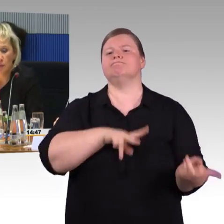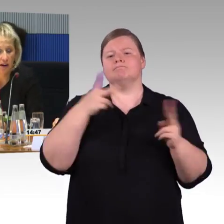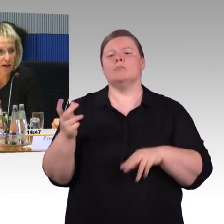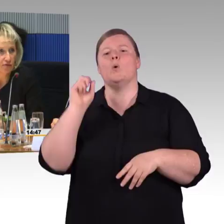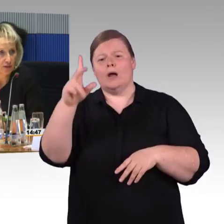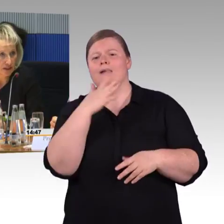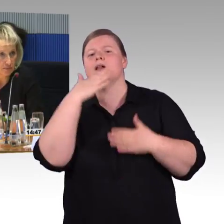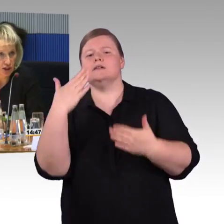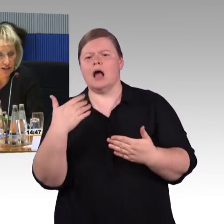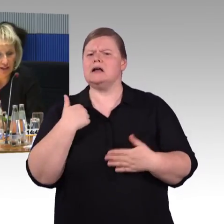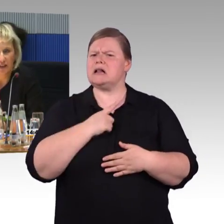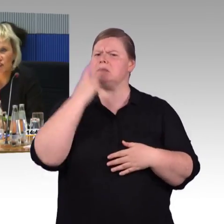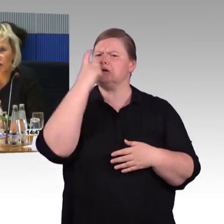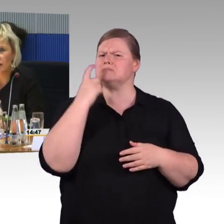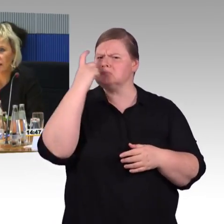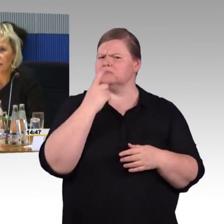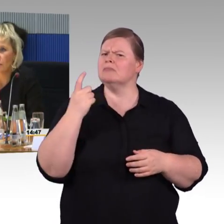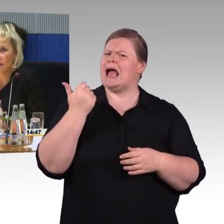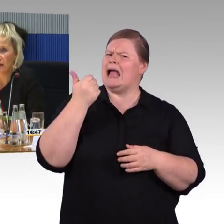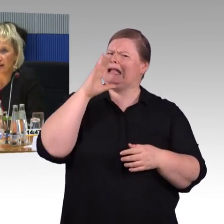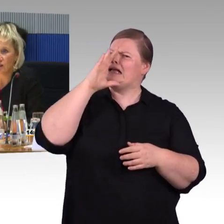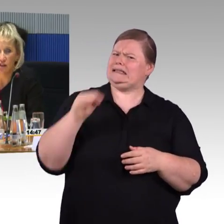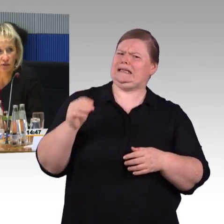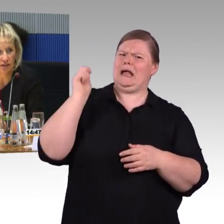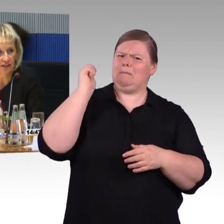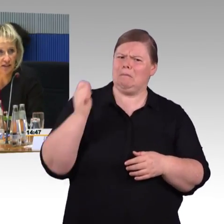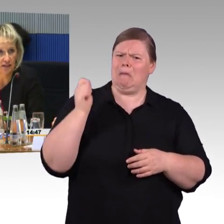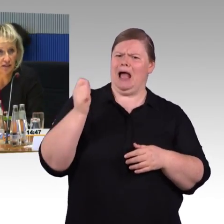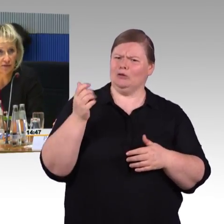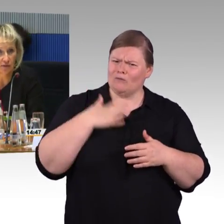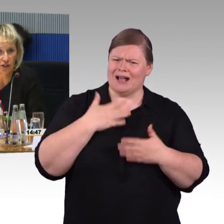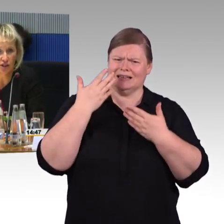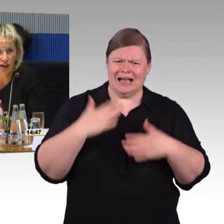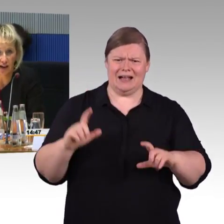Sie sprachen auch von dem selbständigen Einsteigen, das Behindertengleichstellungsgesetz verpflichtet